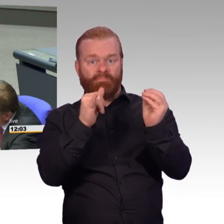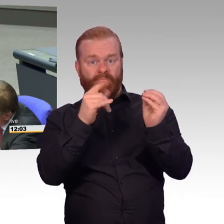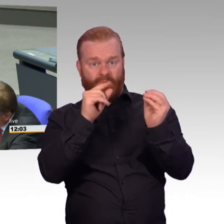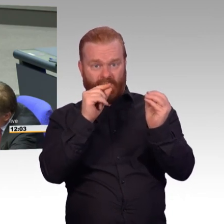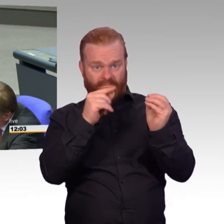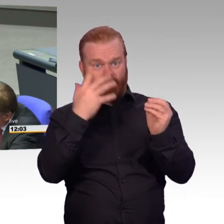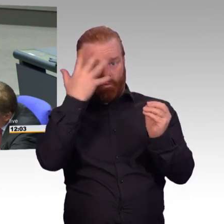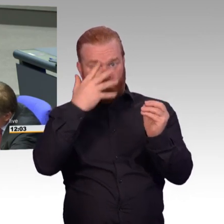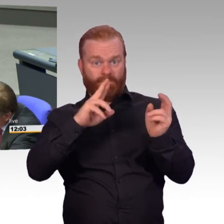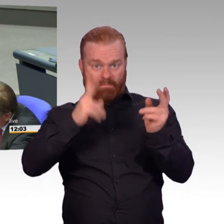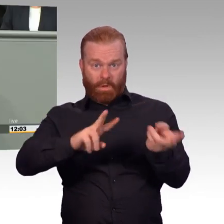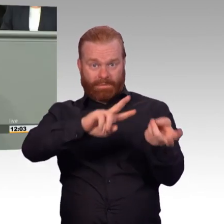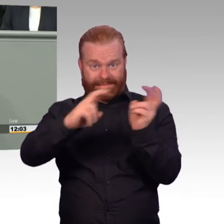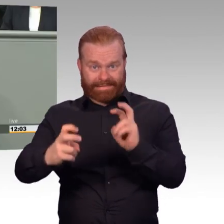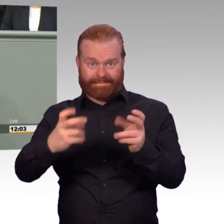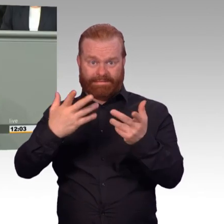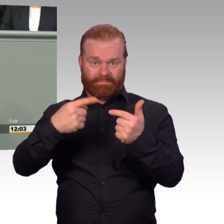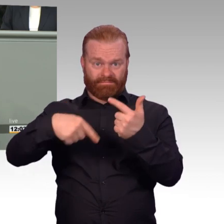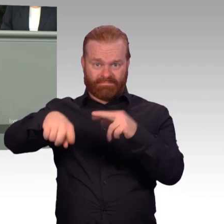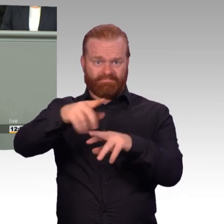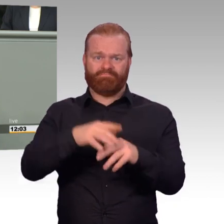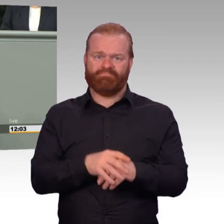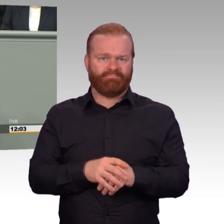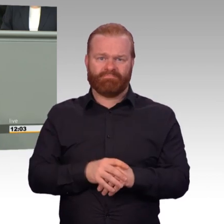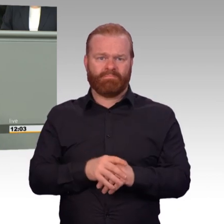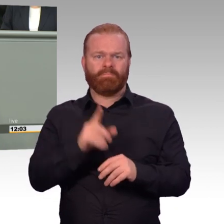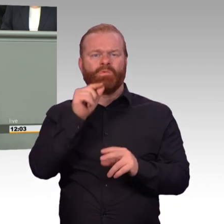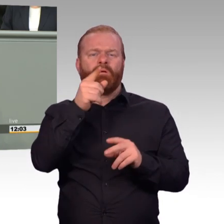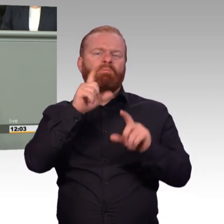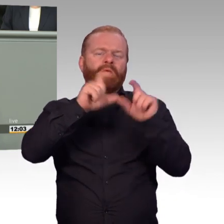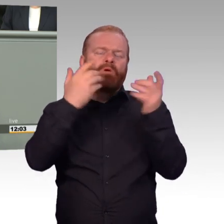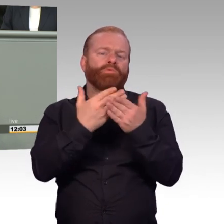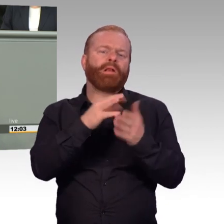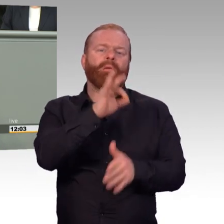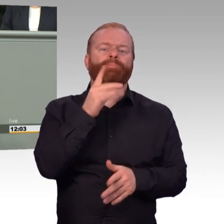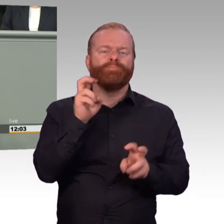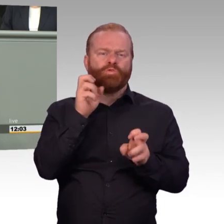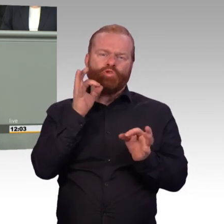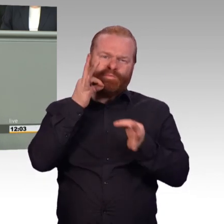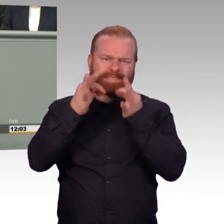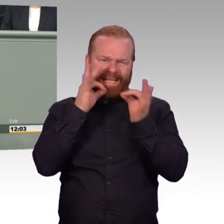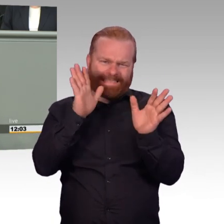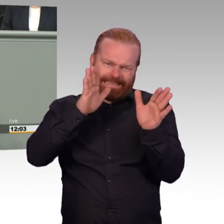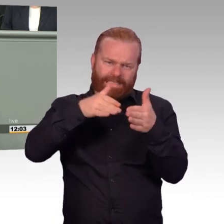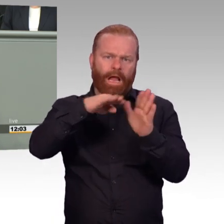Ja, Sie. Alles gut, alles gut. Ich habe das schon verstanden. Eigentlich würde ich von Ihnen erwarten-, Sie sind doch ehemaliger Kamerad, Sie sind ehemalige Soldaten,